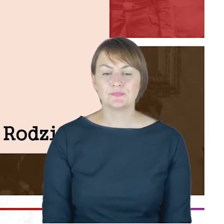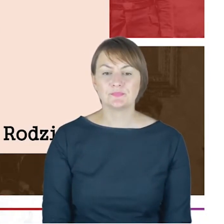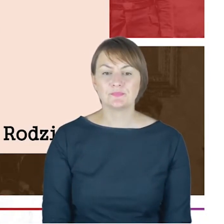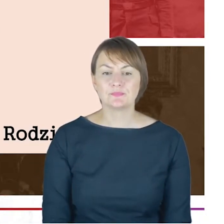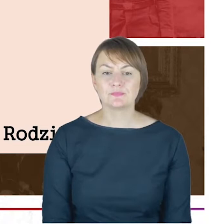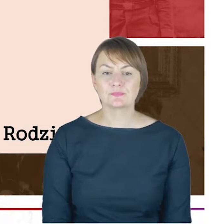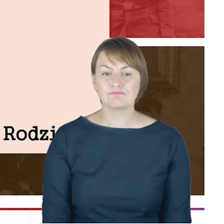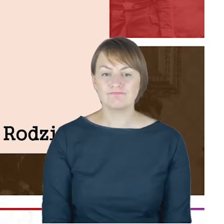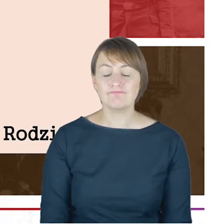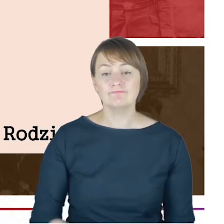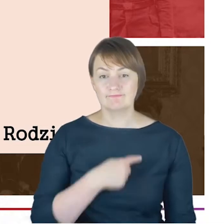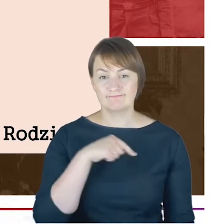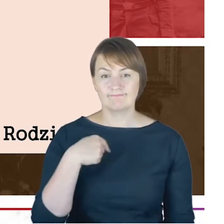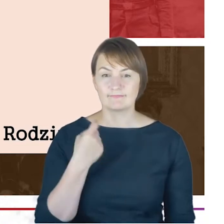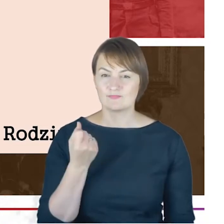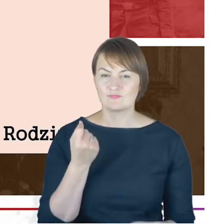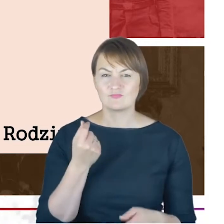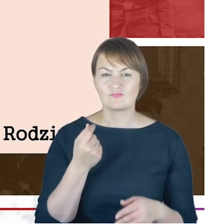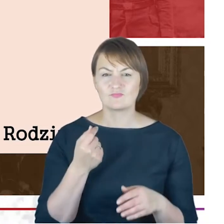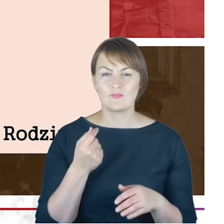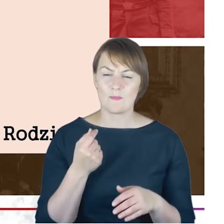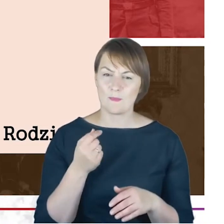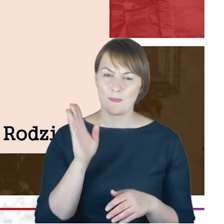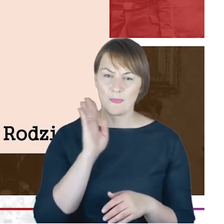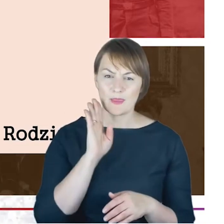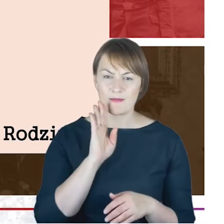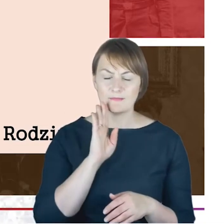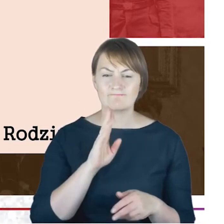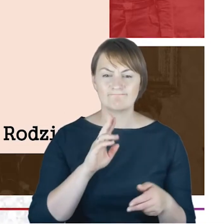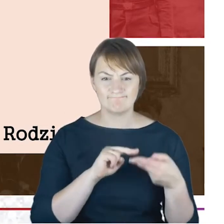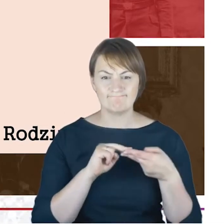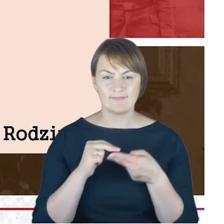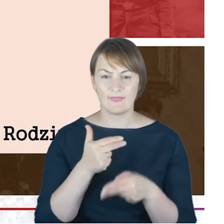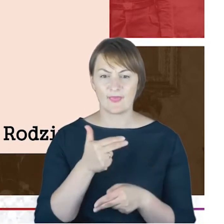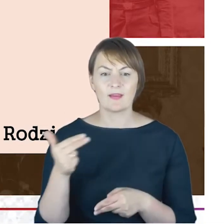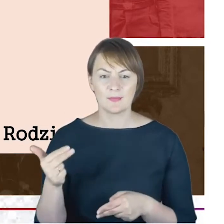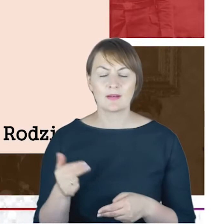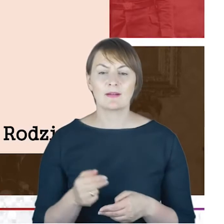pozostali przy tym, co udało się ustalić, w oparciu o zachowane materiały archiwalne,